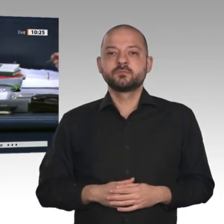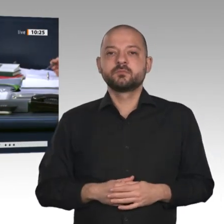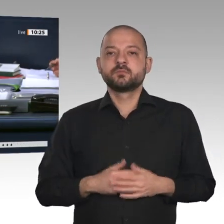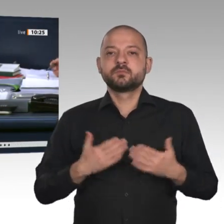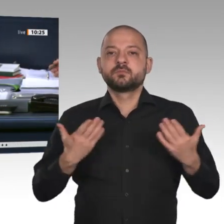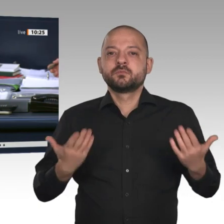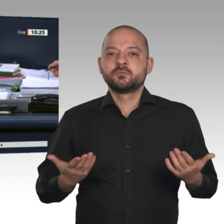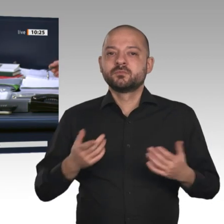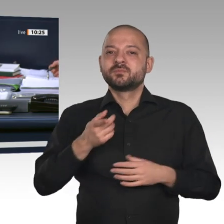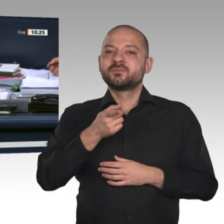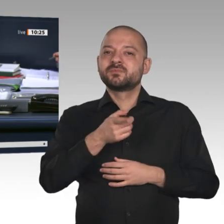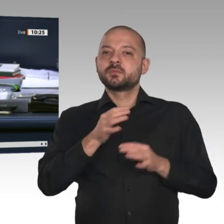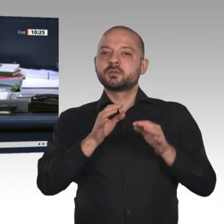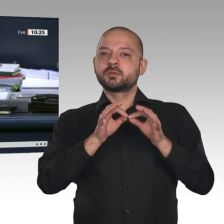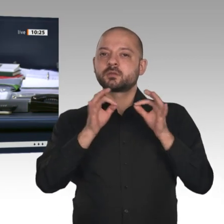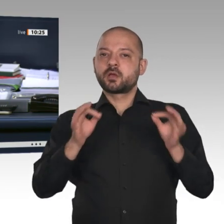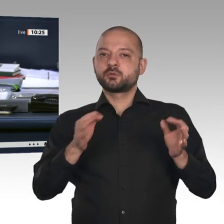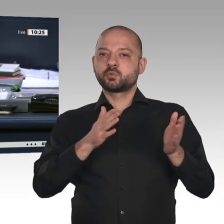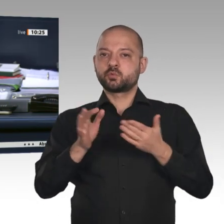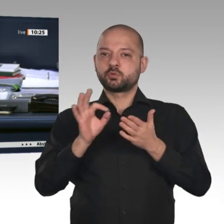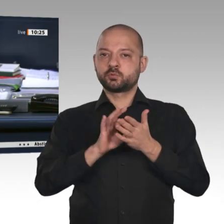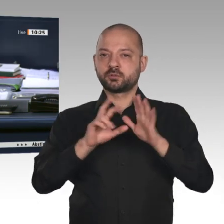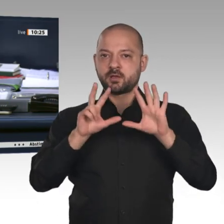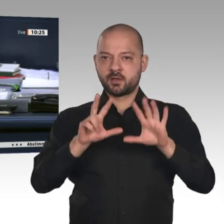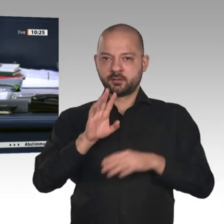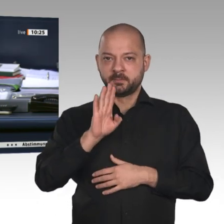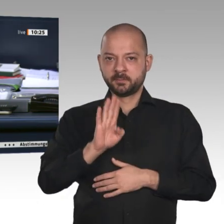für Wirtschaft und Energie zu dem Antrag der Fraktion der FDP mit dem Titel „Tempo